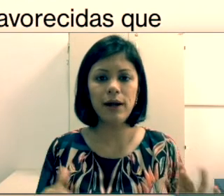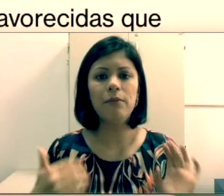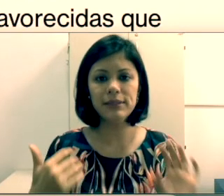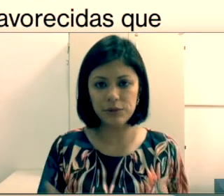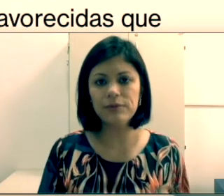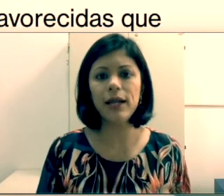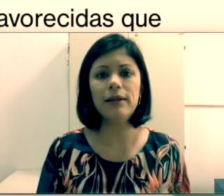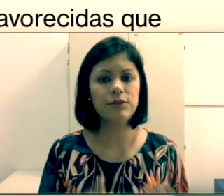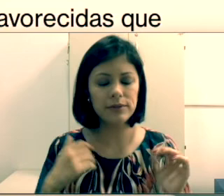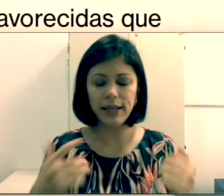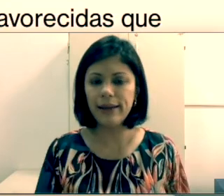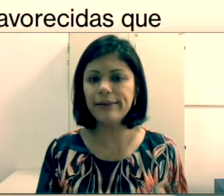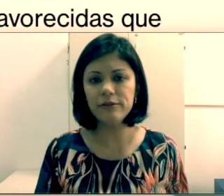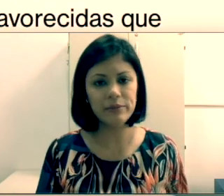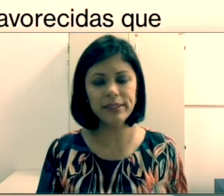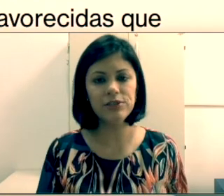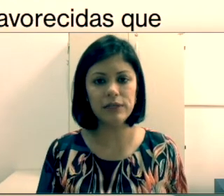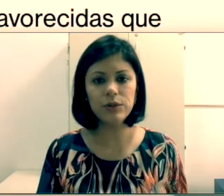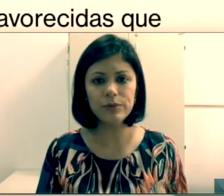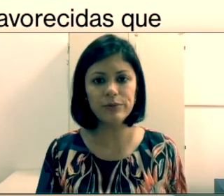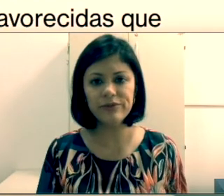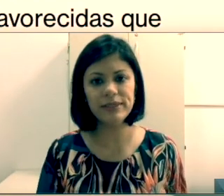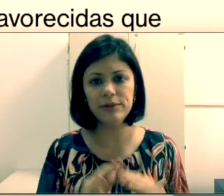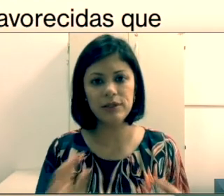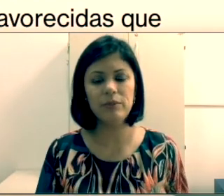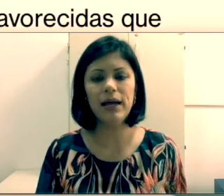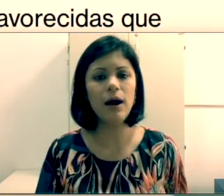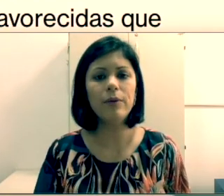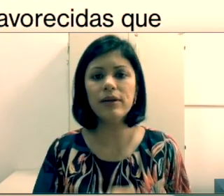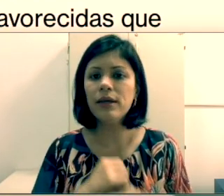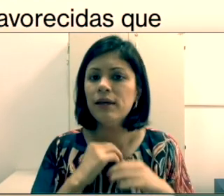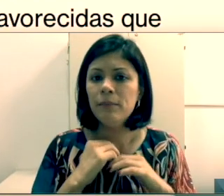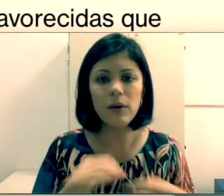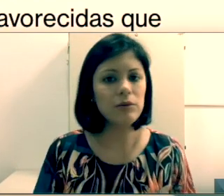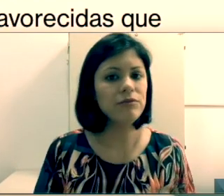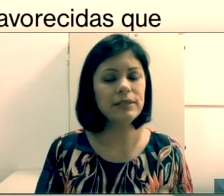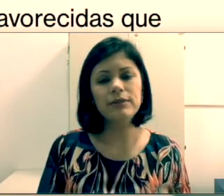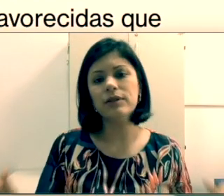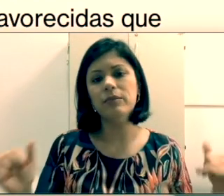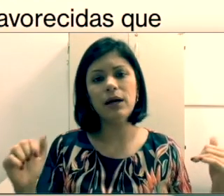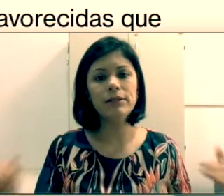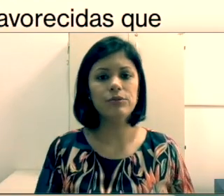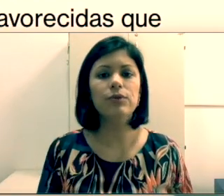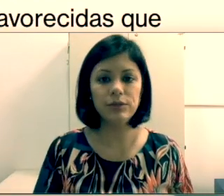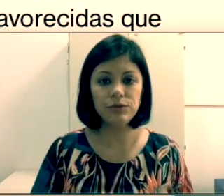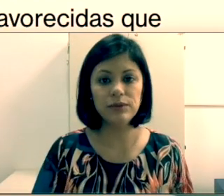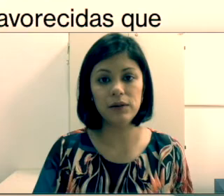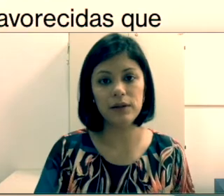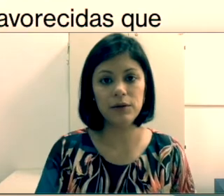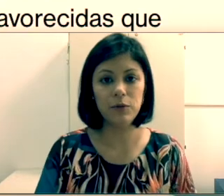fazer leitura labial. Já entendi que não é natural, mas com treino eles conseguem,